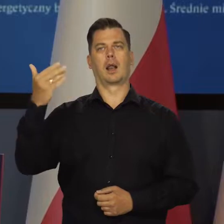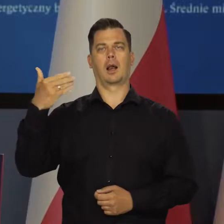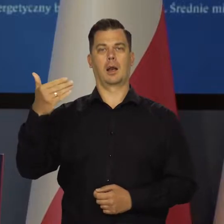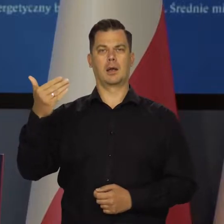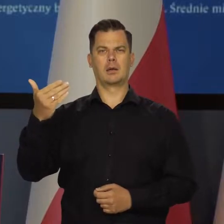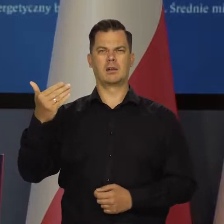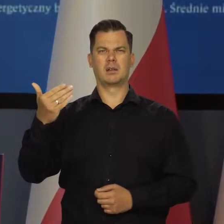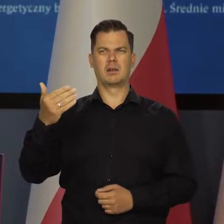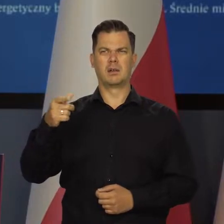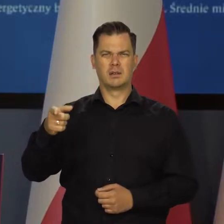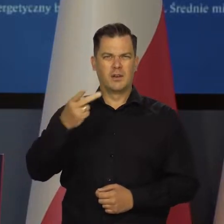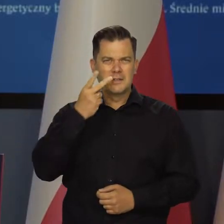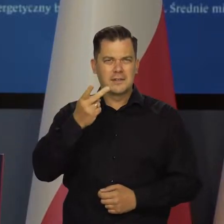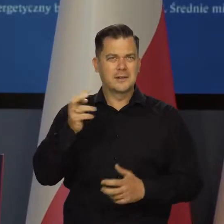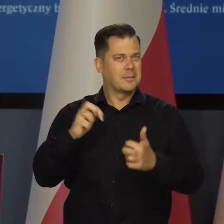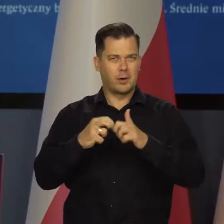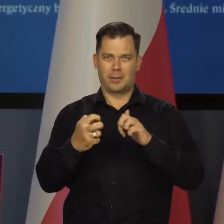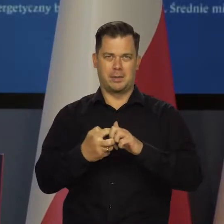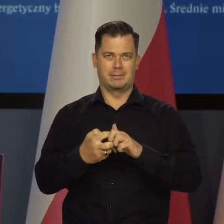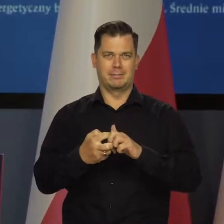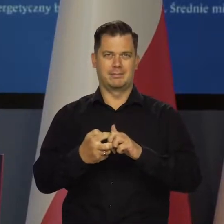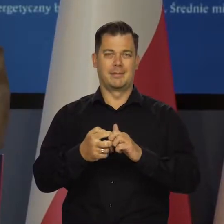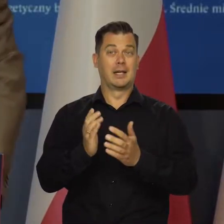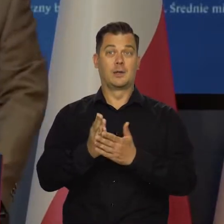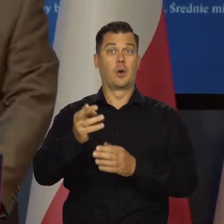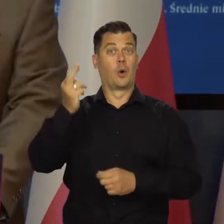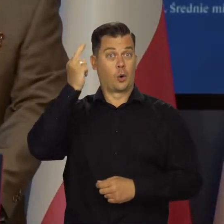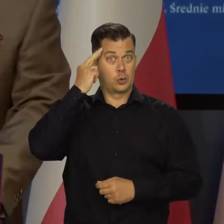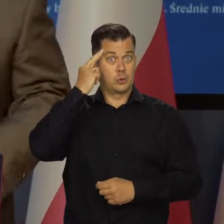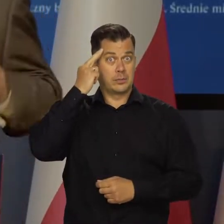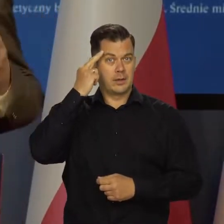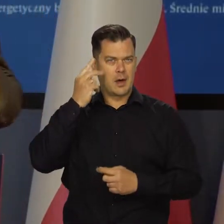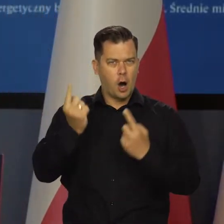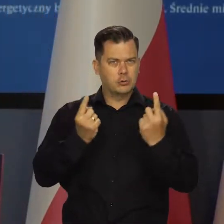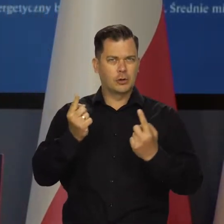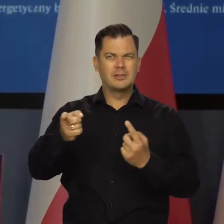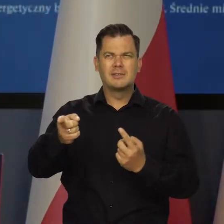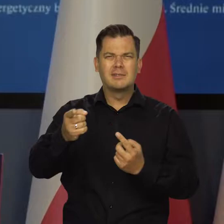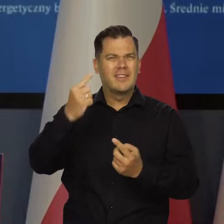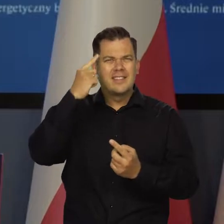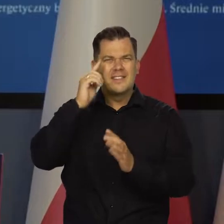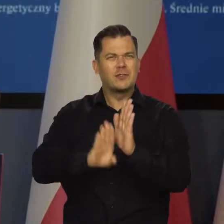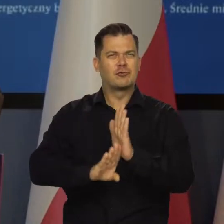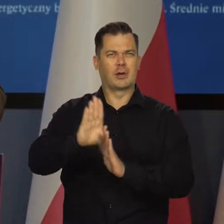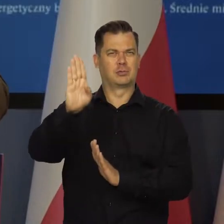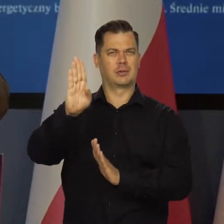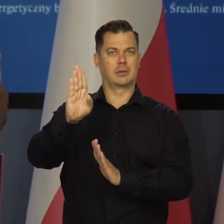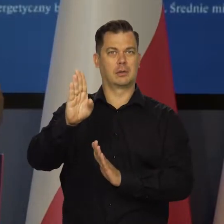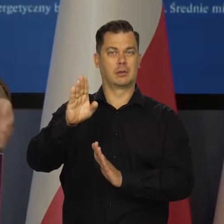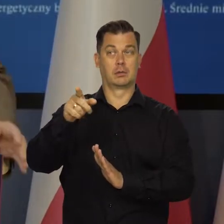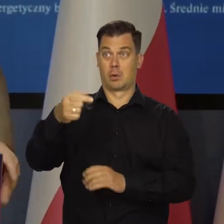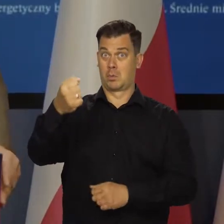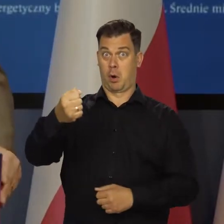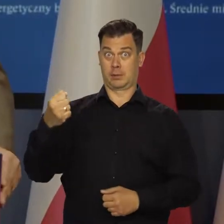To pokazuje, że problem jest nie tylko zrozumienia tych zjawiskach u ludzi niewykształconych całkiem, ale z pozoru wykształconych